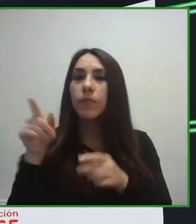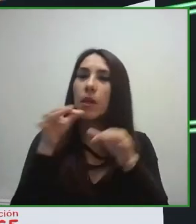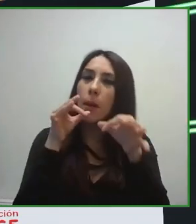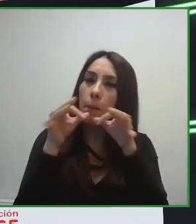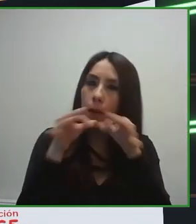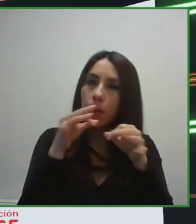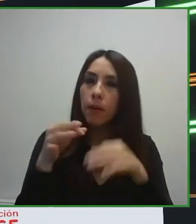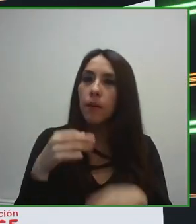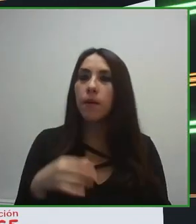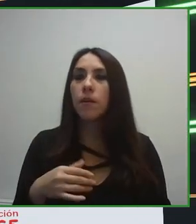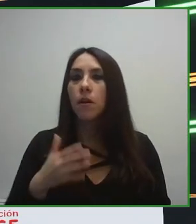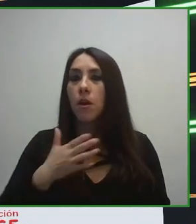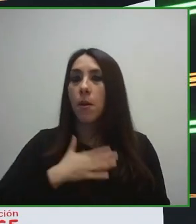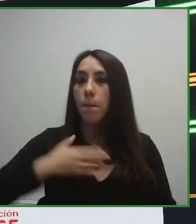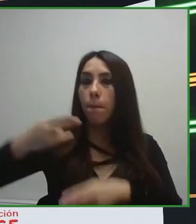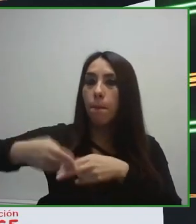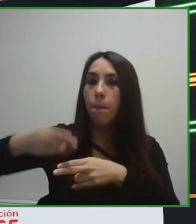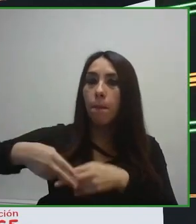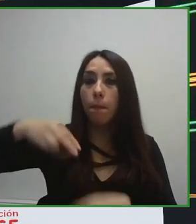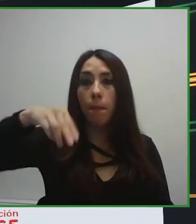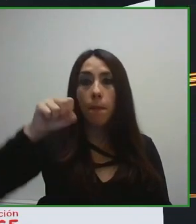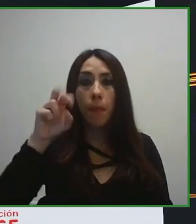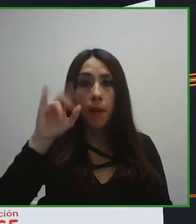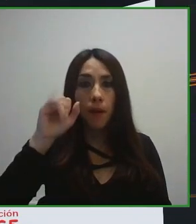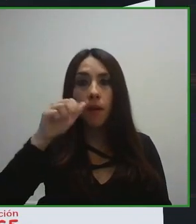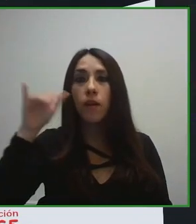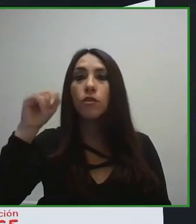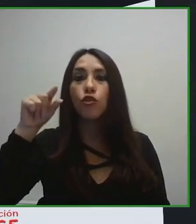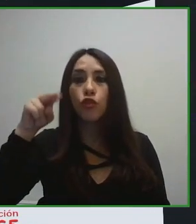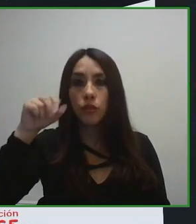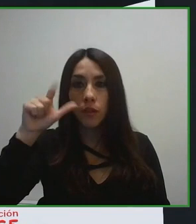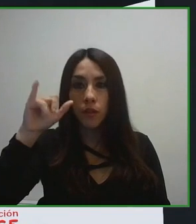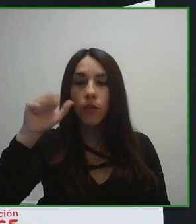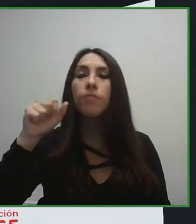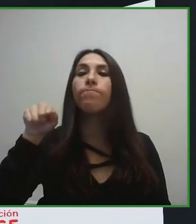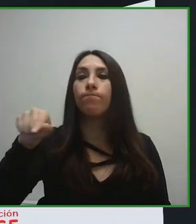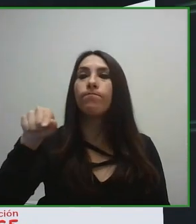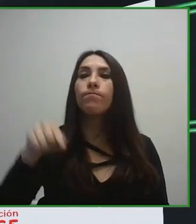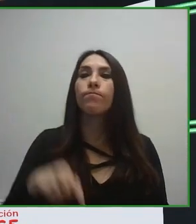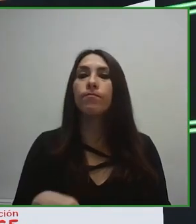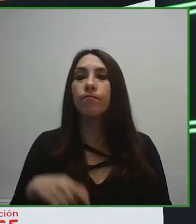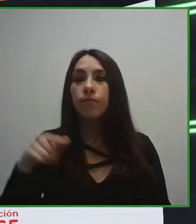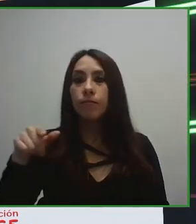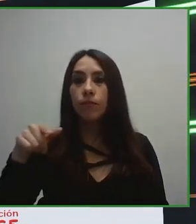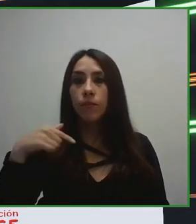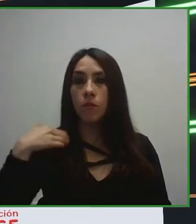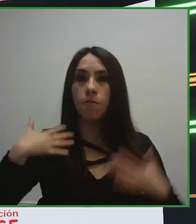Y yo creo que uno de los grandes hitos que hemos conseguido en estos últimos años ha